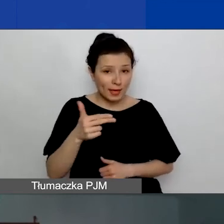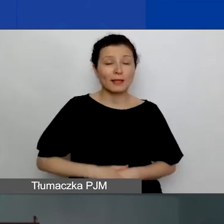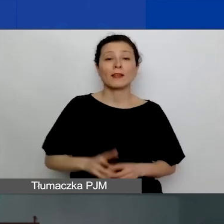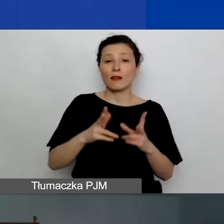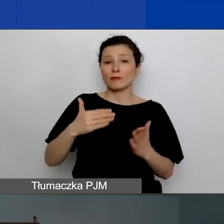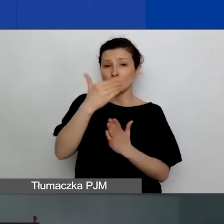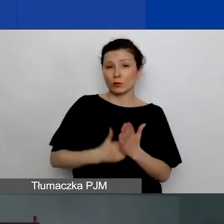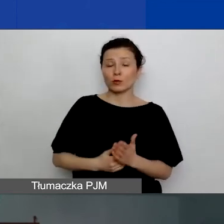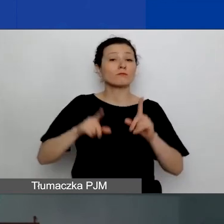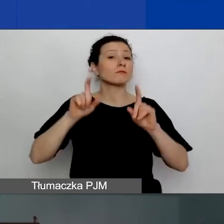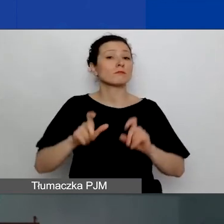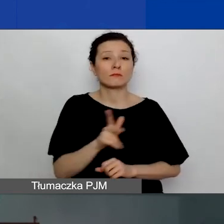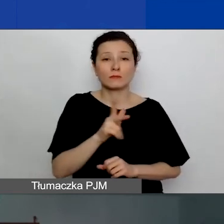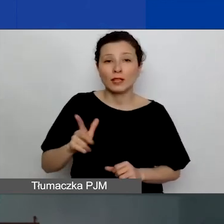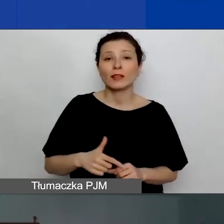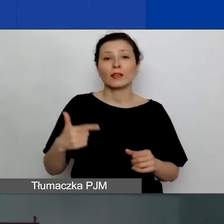rozpoczął się 25 stycznia.